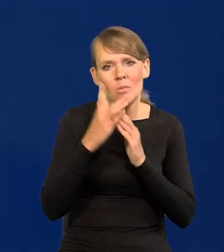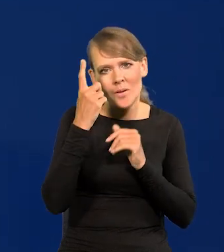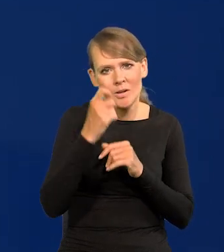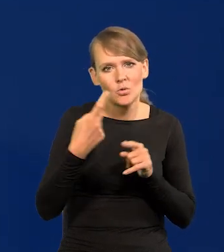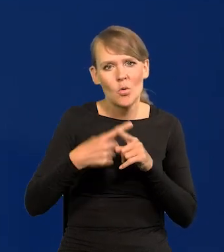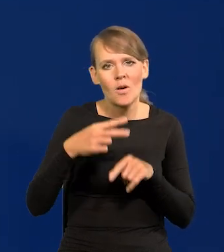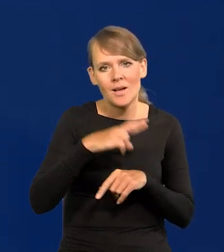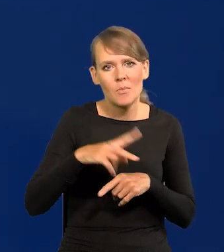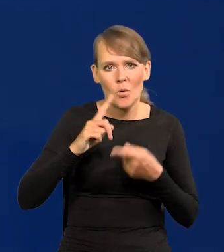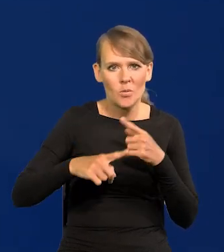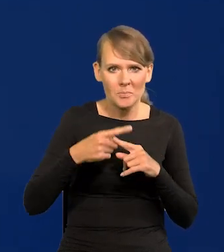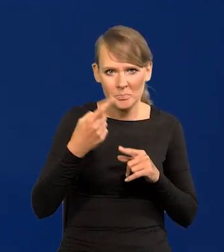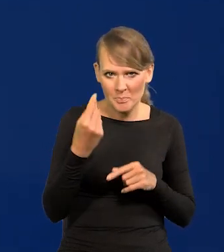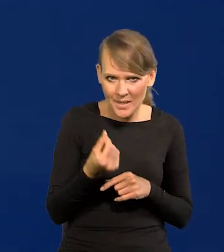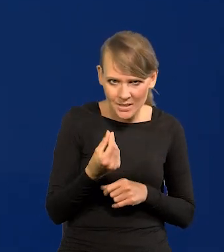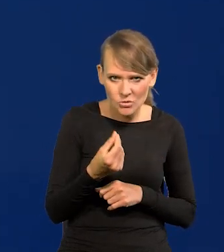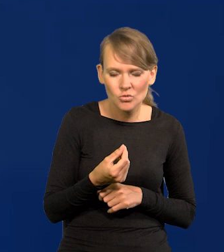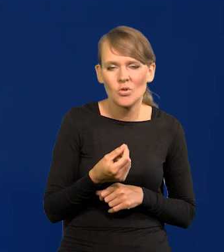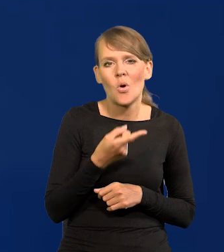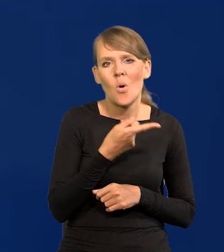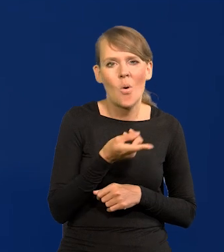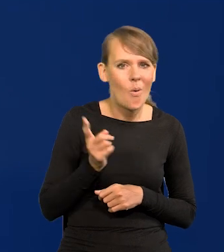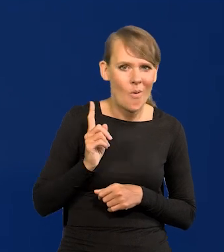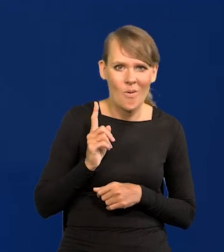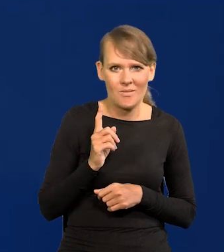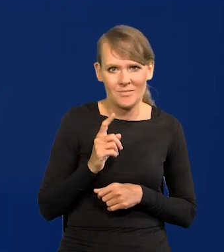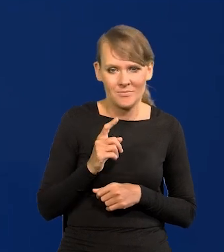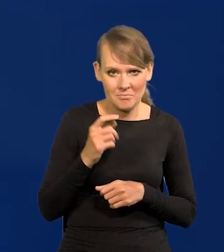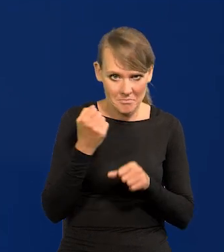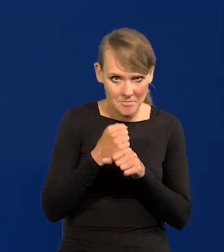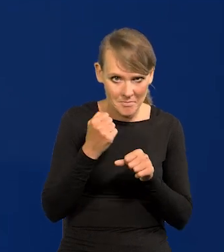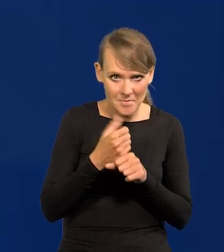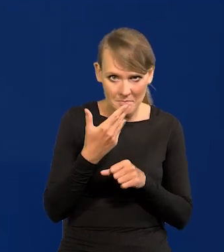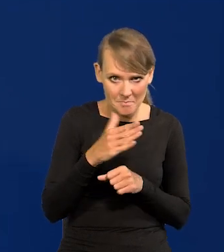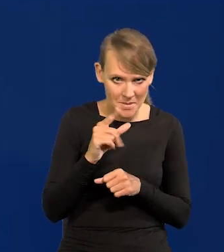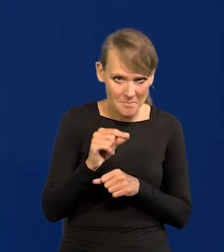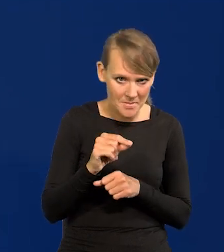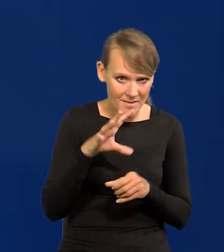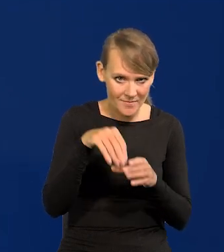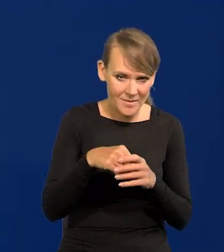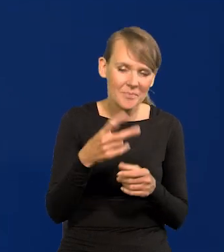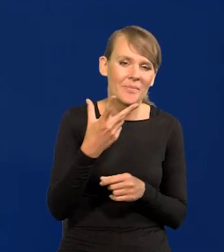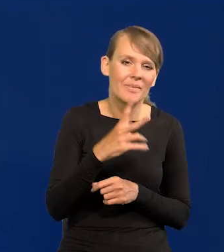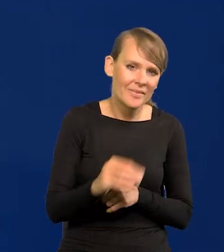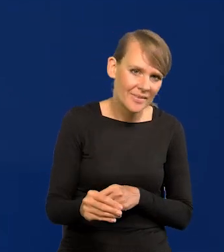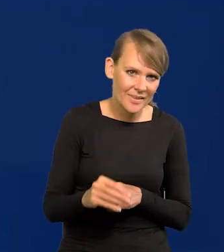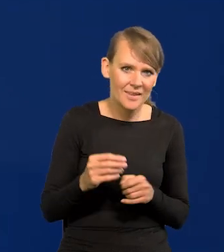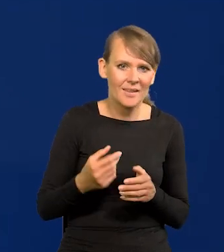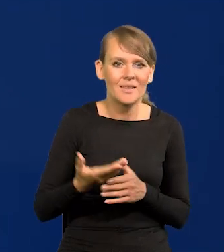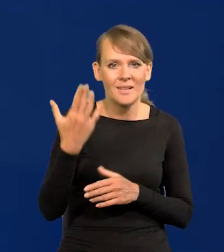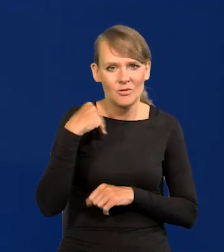Rady Polityki Pieniężnej nie są. Pracownikami Narodowego Banku Polskiego. To sąd kiedyś stwierdził